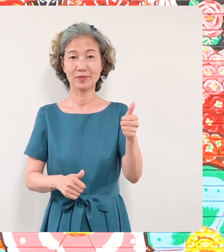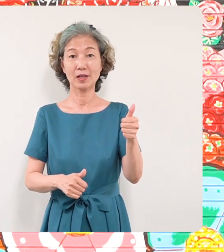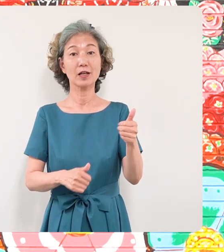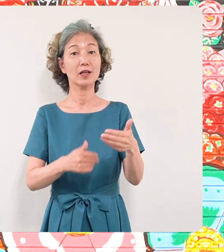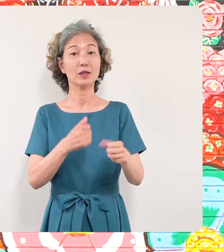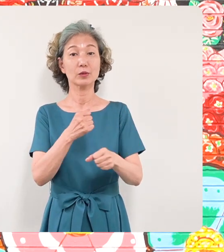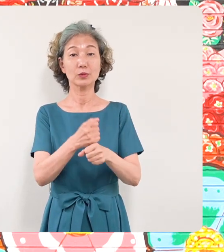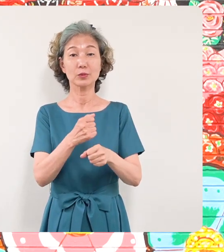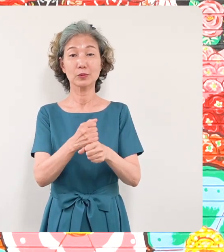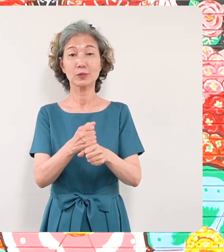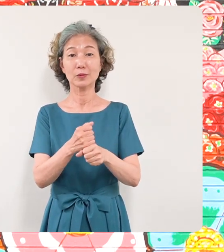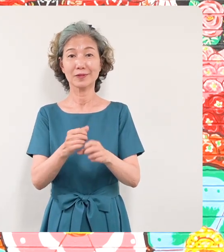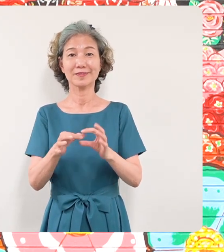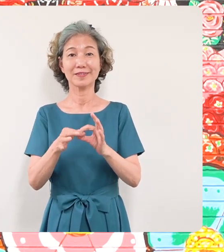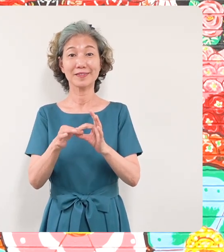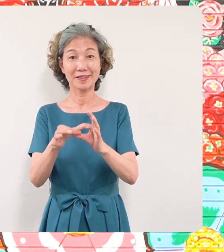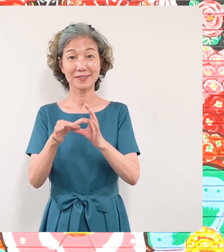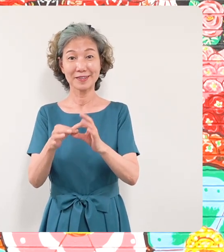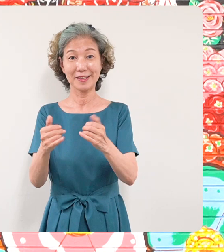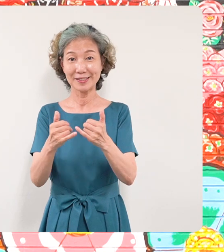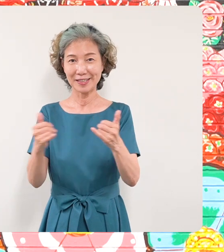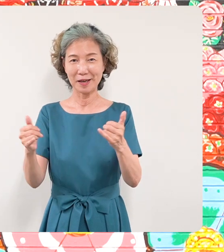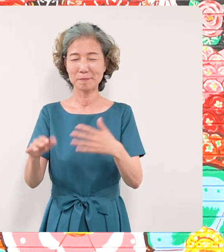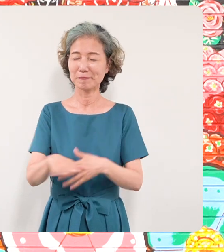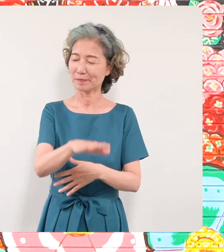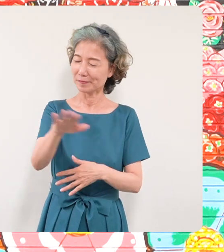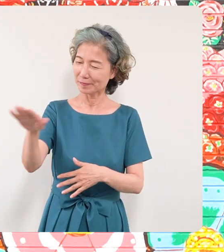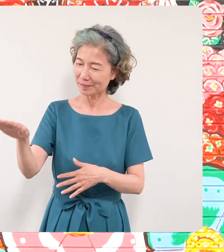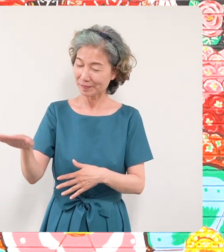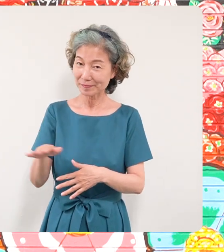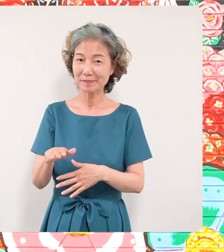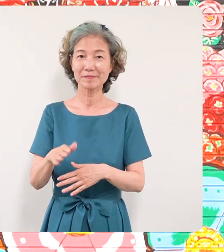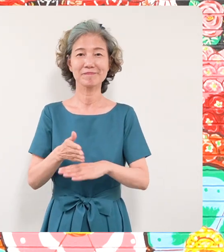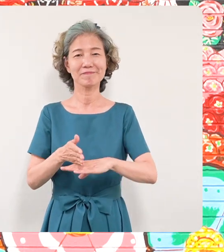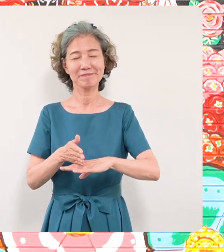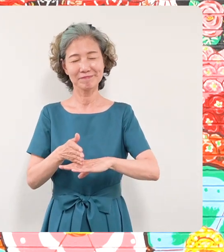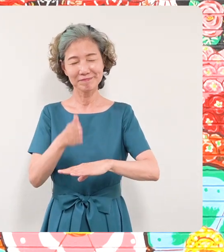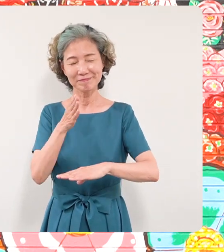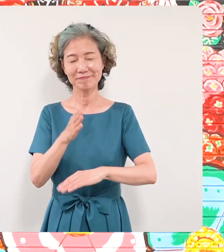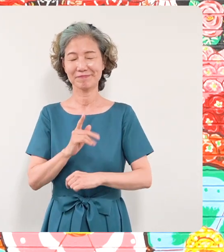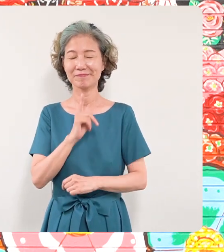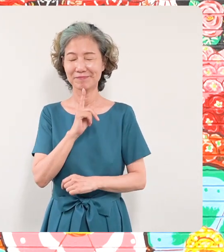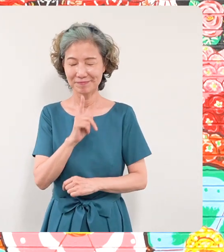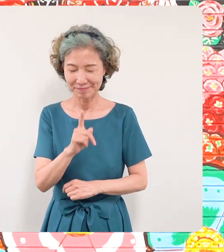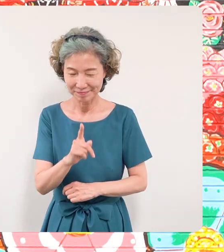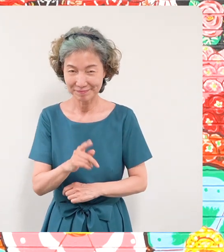いただいた全ての皆さんに区長 としてお礼を申し上げたいと思います